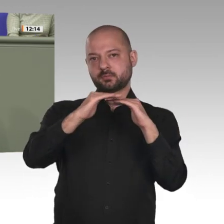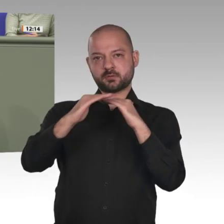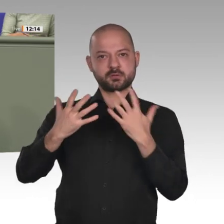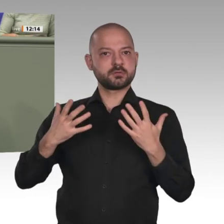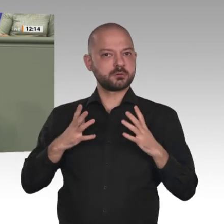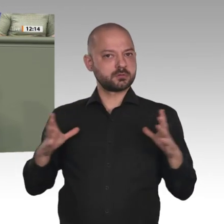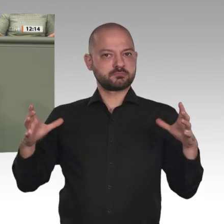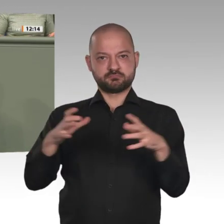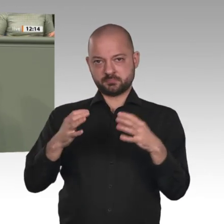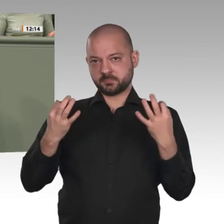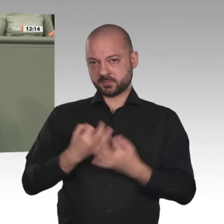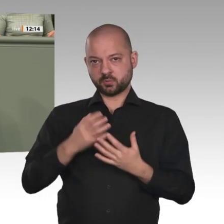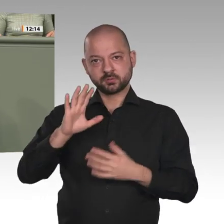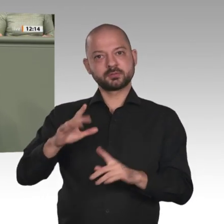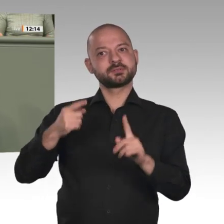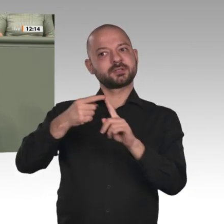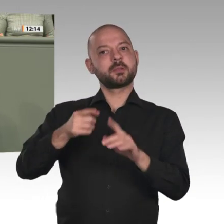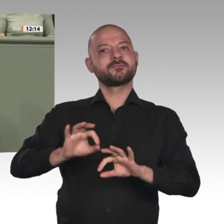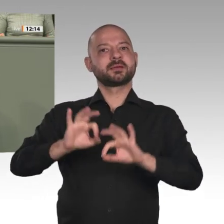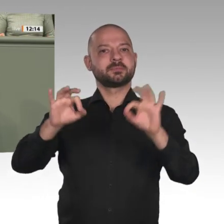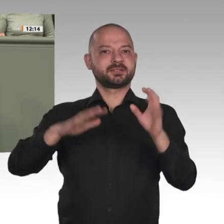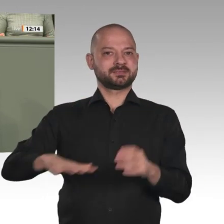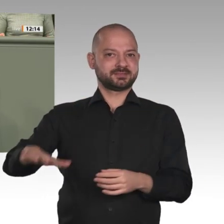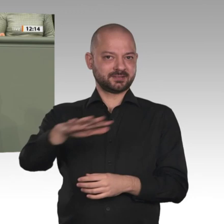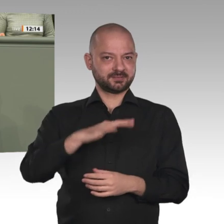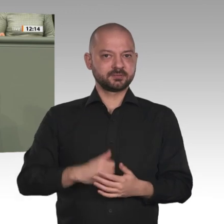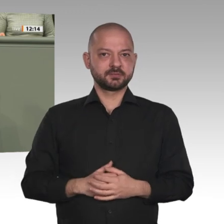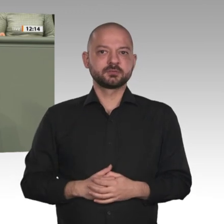Wir brauchen eine Beendigung der Sanktionen, und es muss schnellstmöglich passieren,